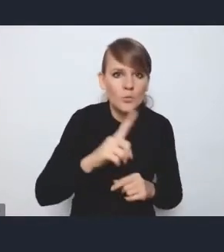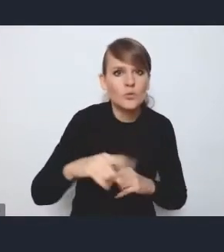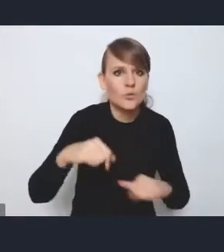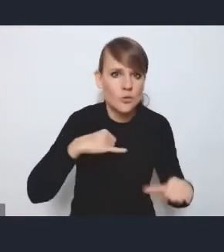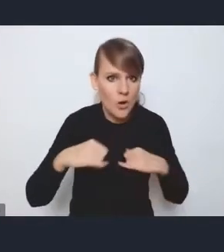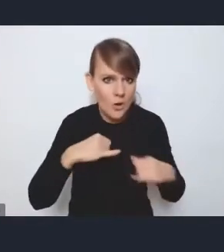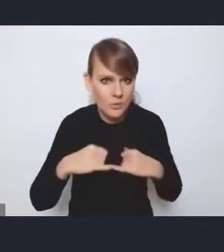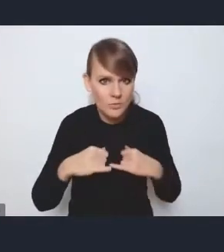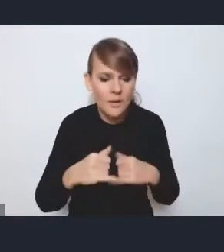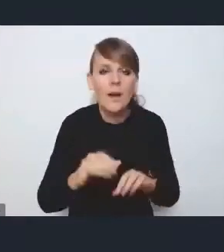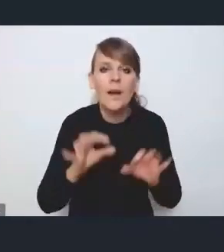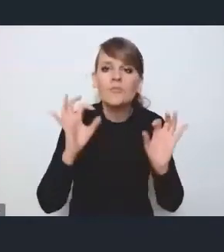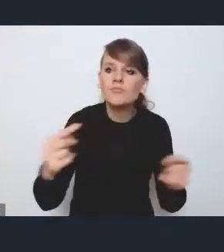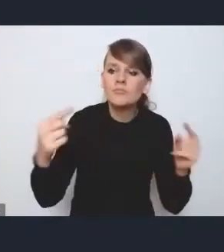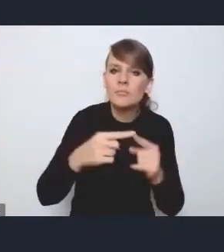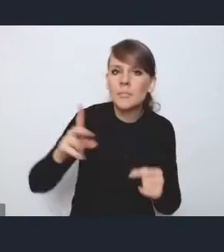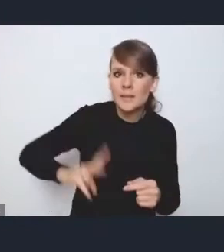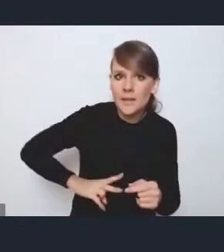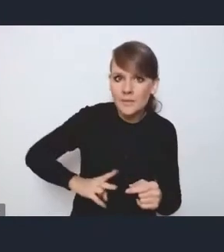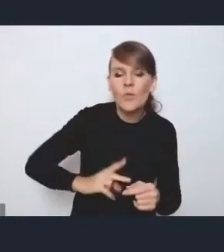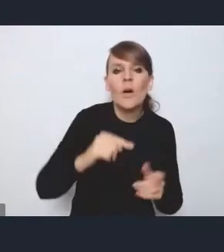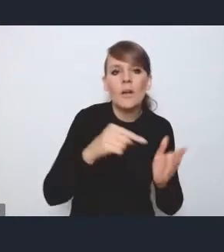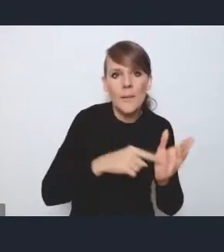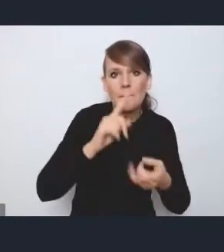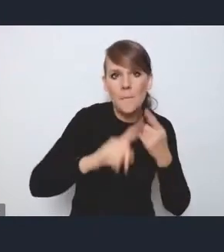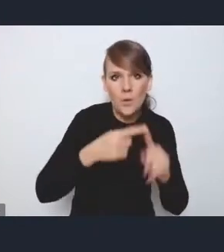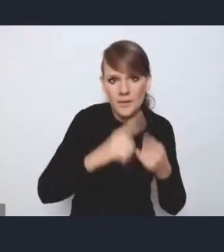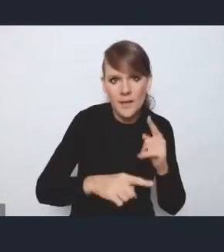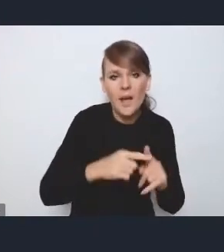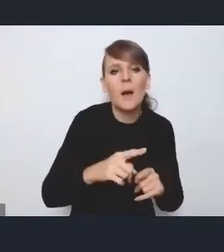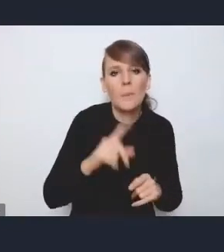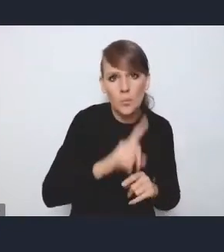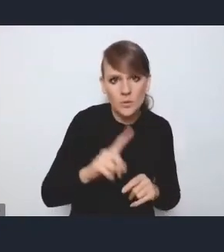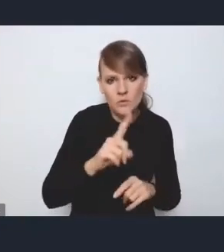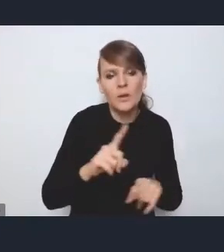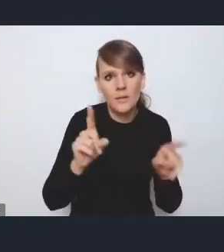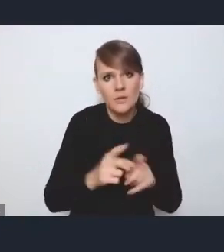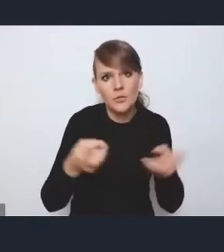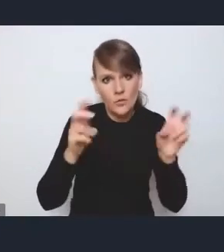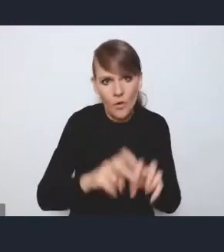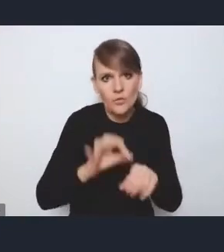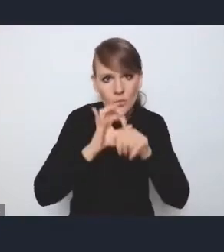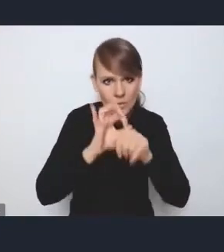i właściwe resorty też takie polityki publiczne tworzą i prowadzą